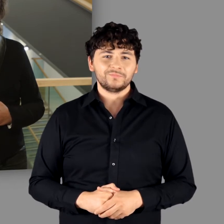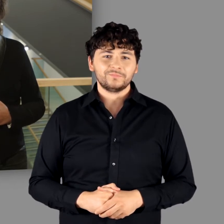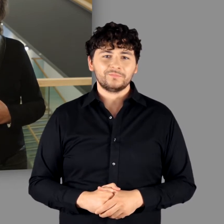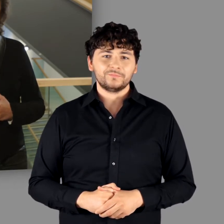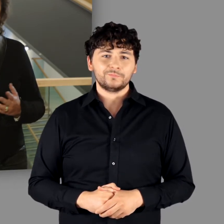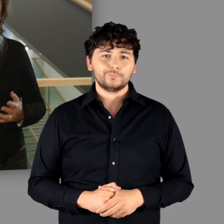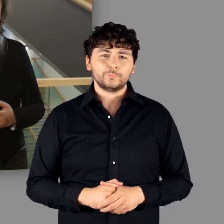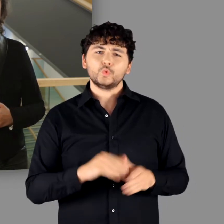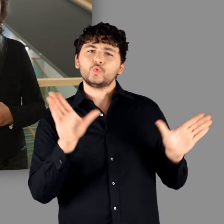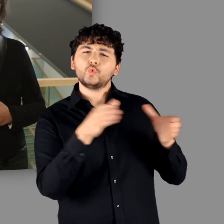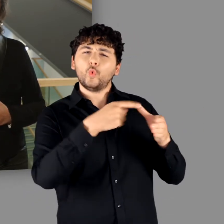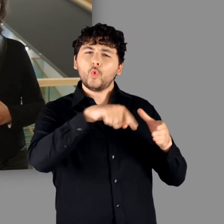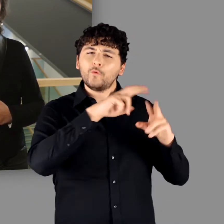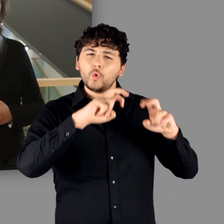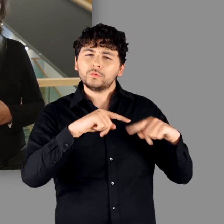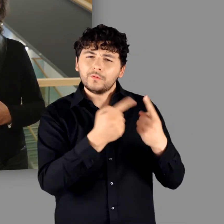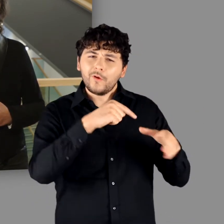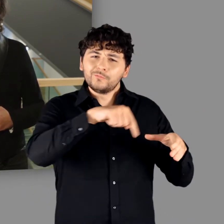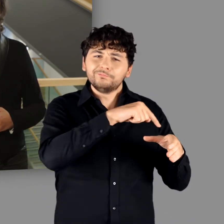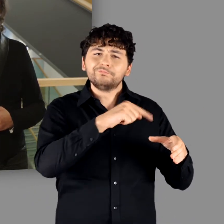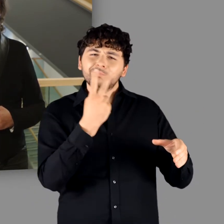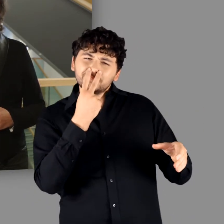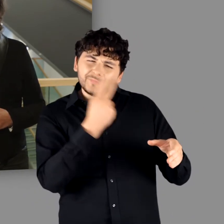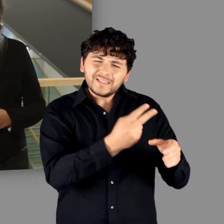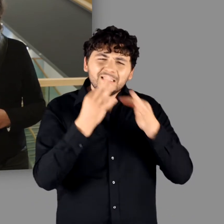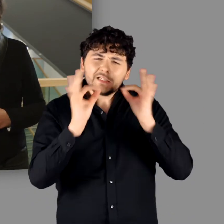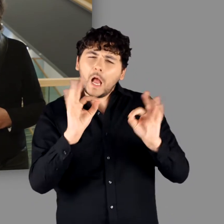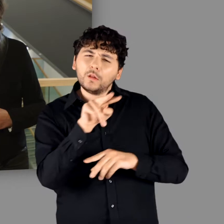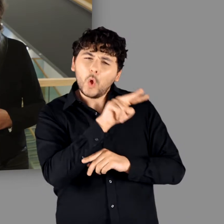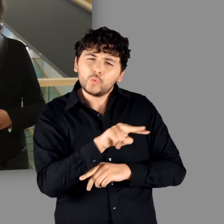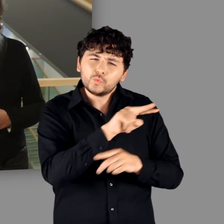Im Studiolo zur Ausstellung wird dieser Frage fokussiert nachgegangen